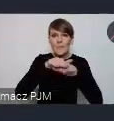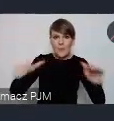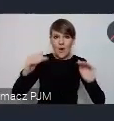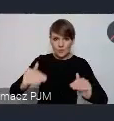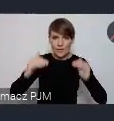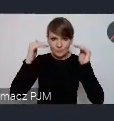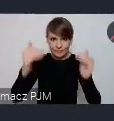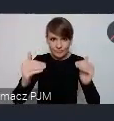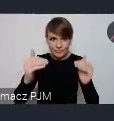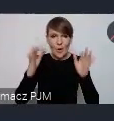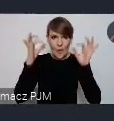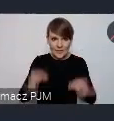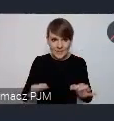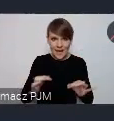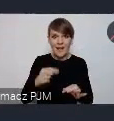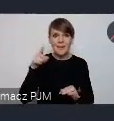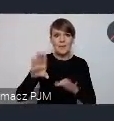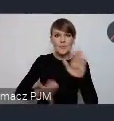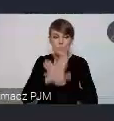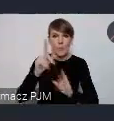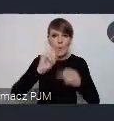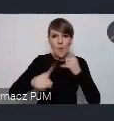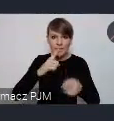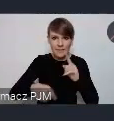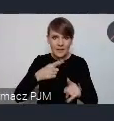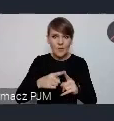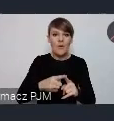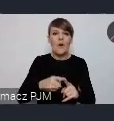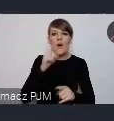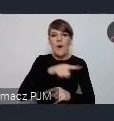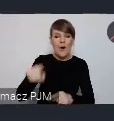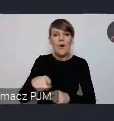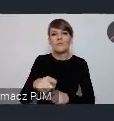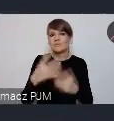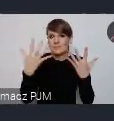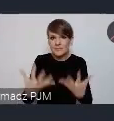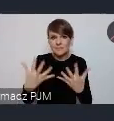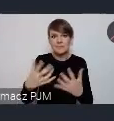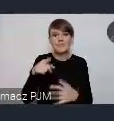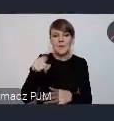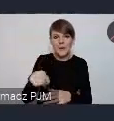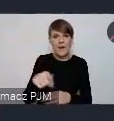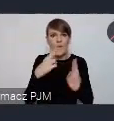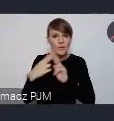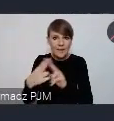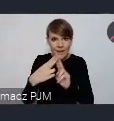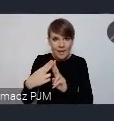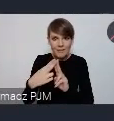Tak przedstawicieli polityków, którzy no jakieś ustalenia będą chcieli też jakąś deklaracje stworzyć.